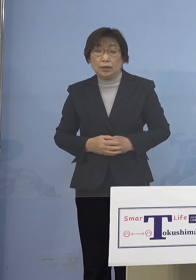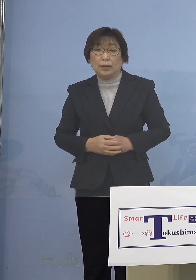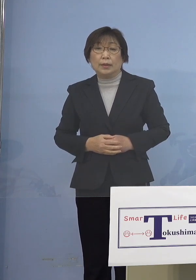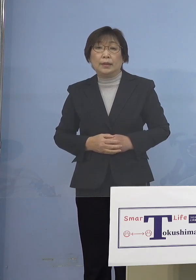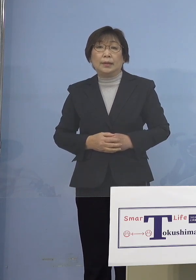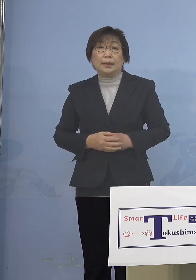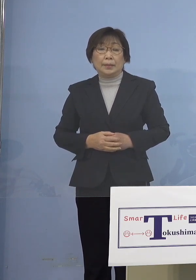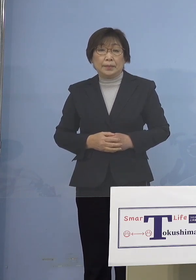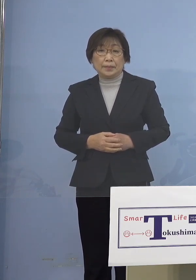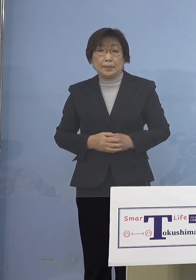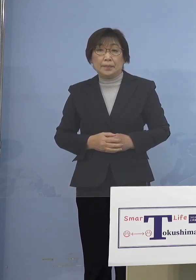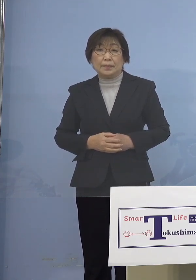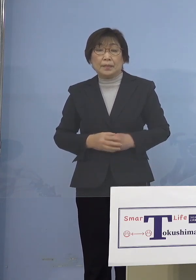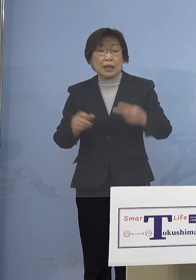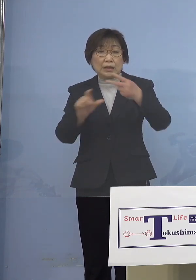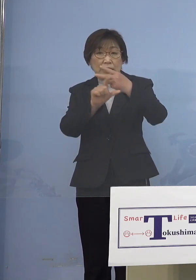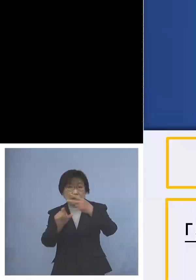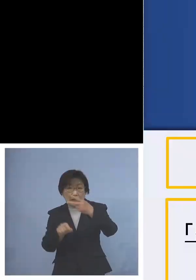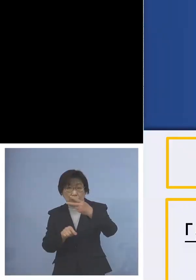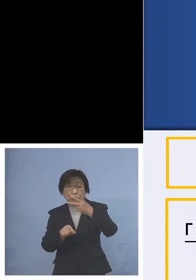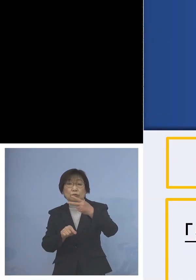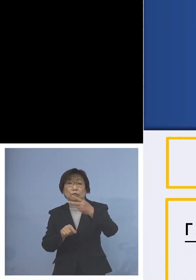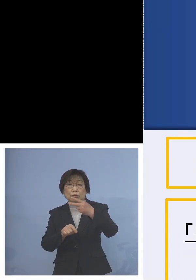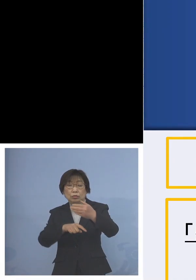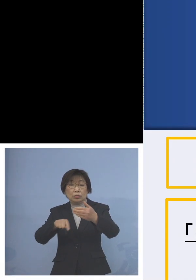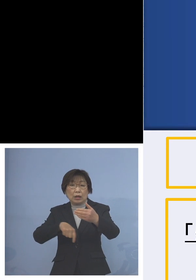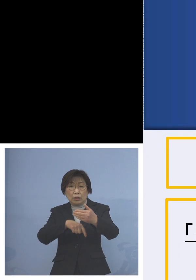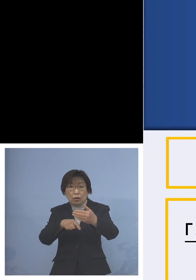コンパクトにさせて いただいております